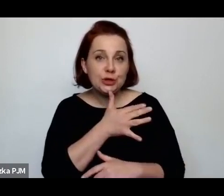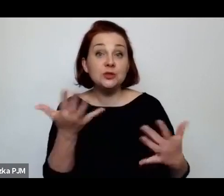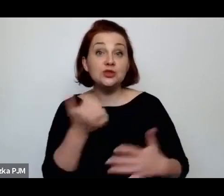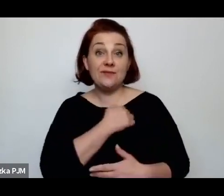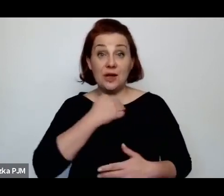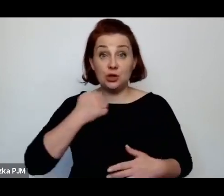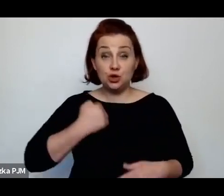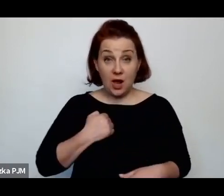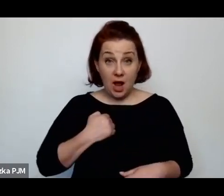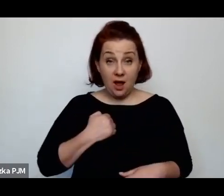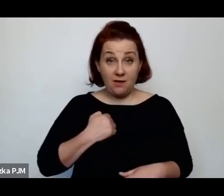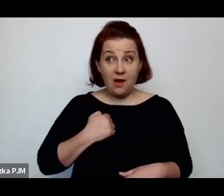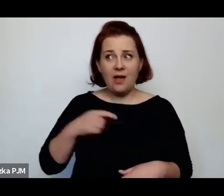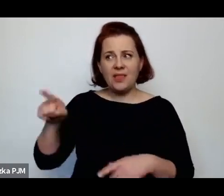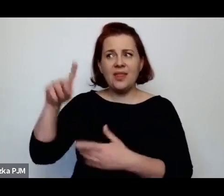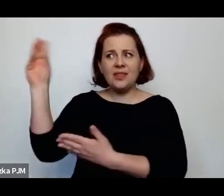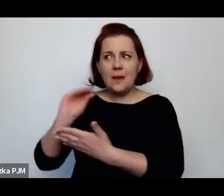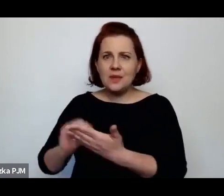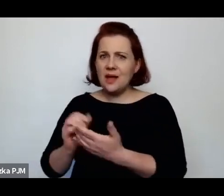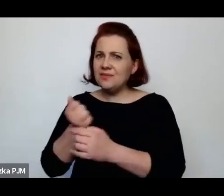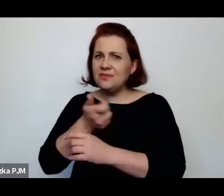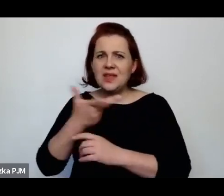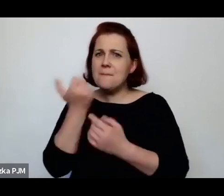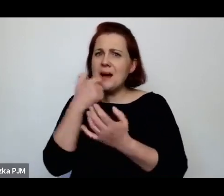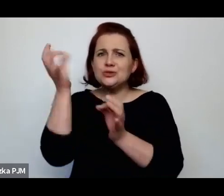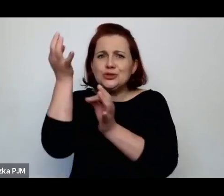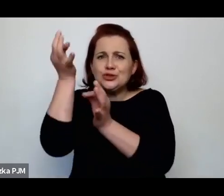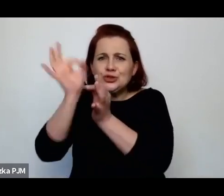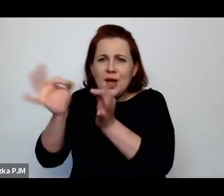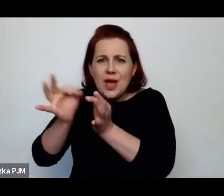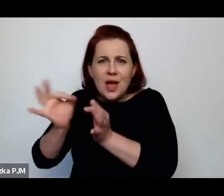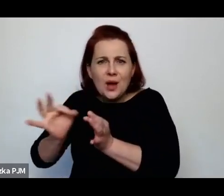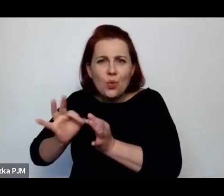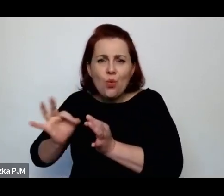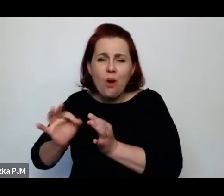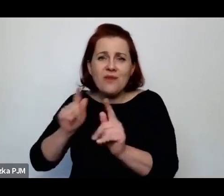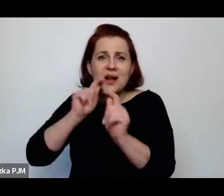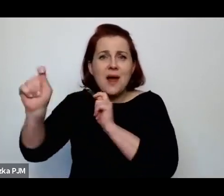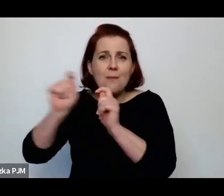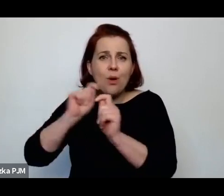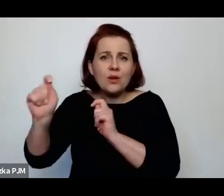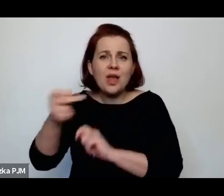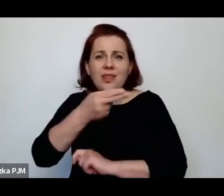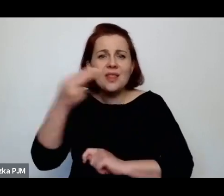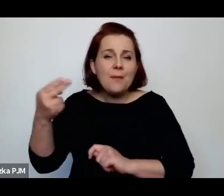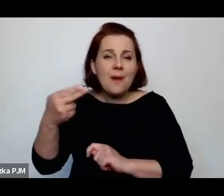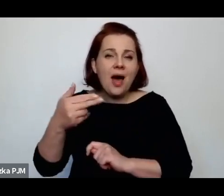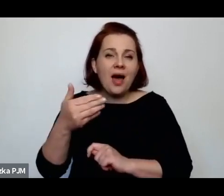napisała wiele bardzo szczegółowych reportaży o nalewkach, o Krochmalnej